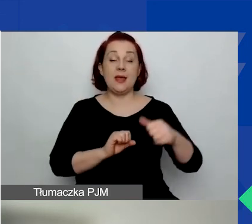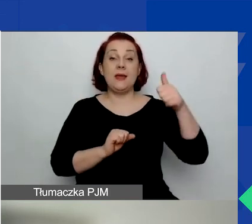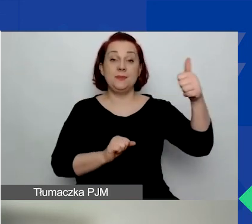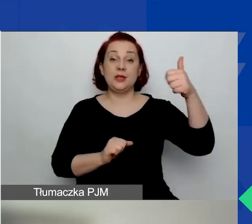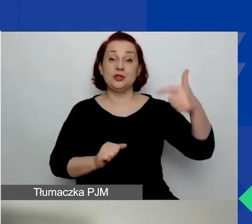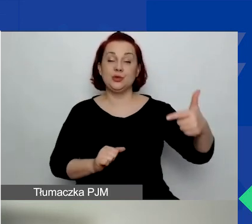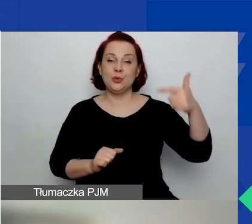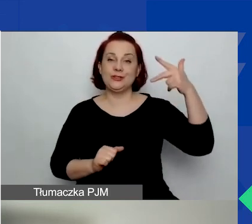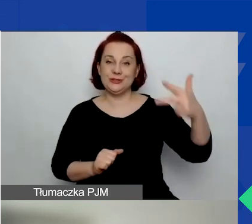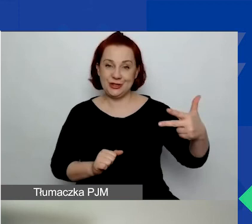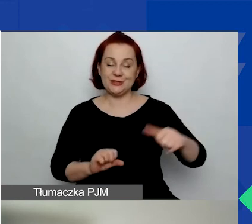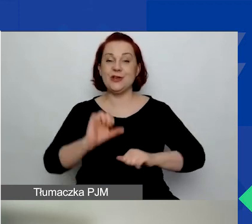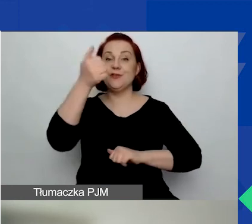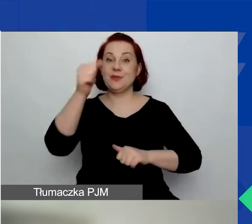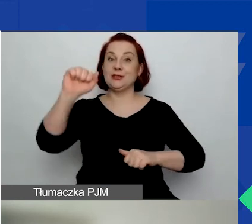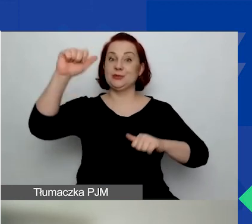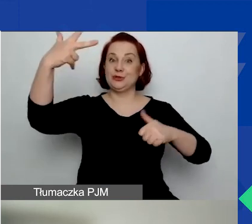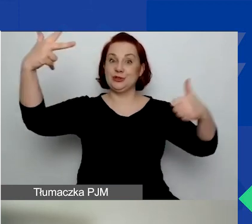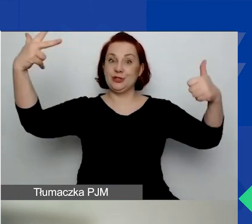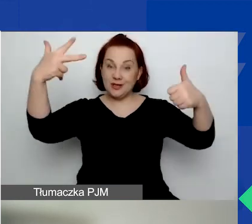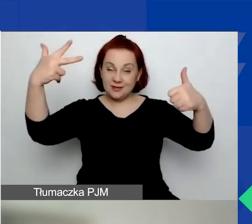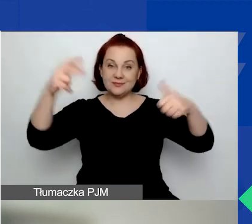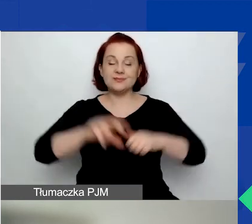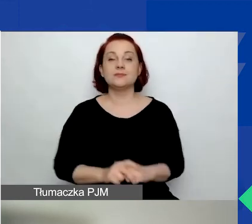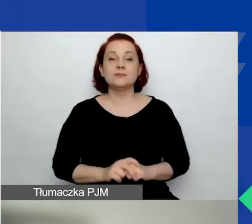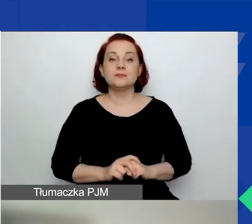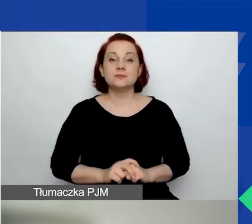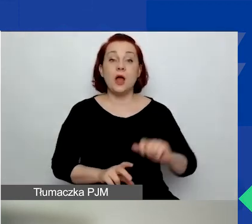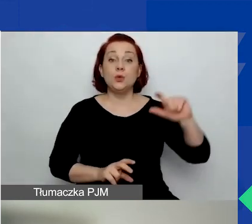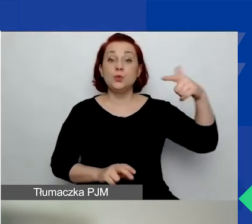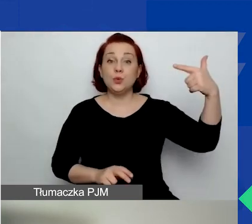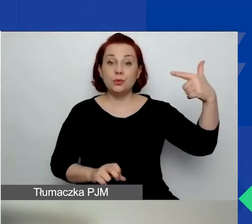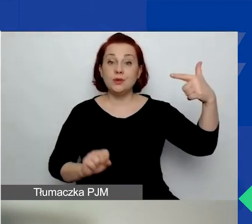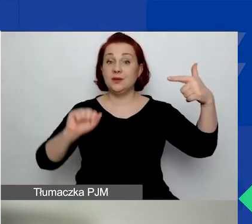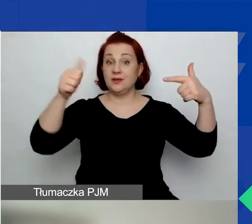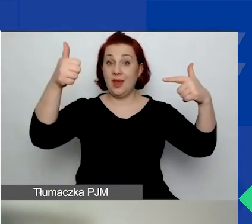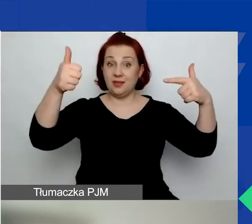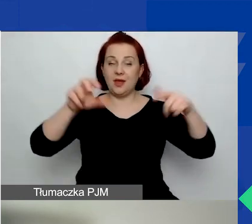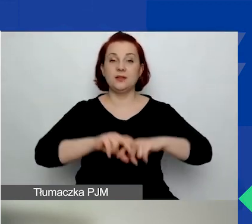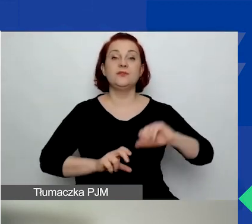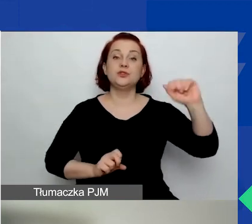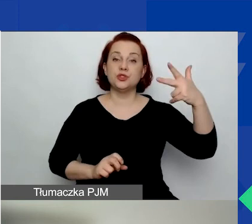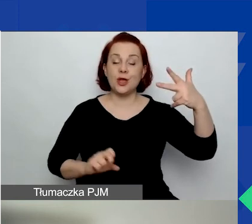W pierwszym są trzy tematy o znaczeniu szczególnym, w drugim jest jeden, w trzecim są dwa.